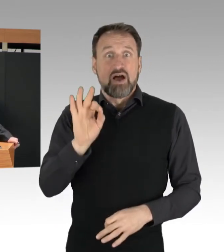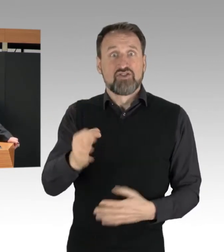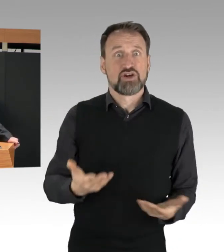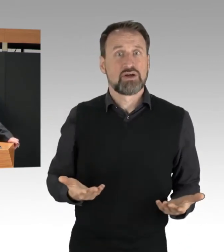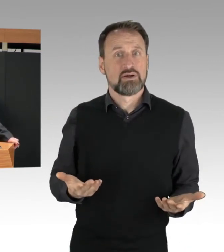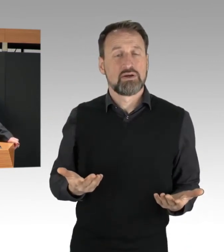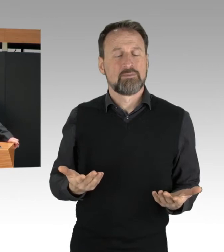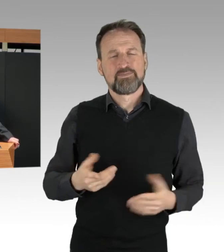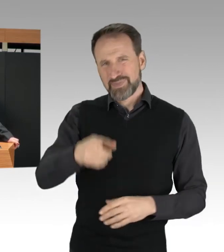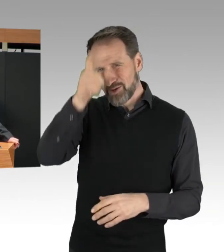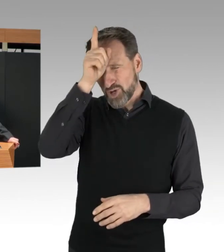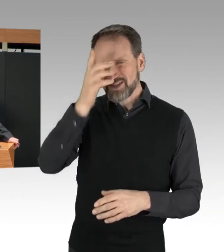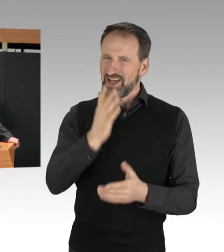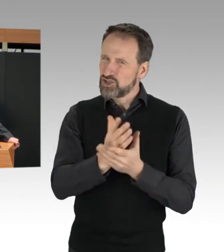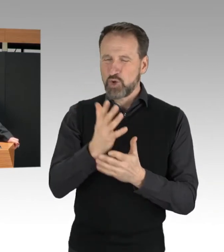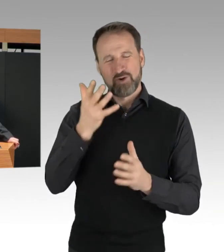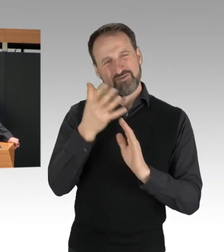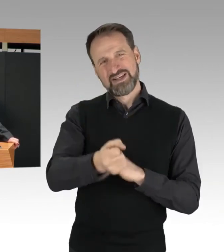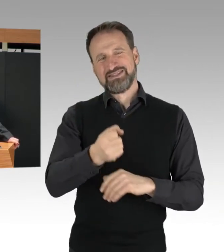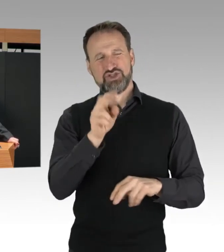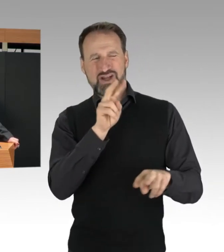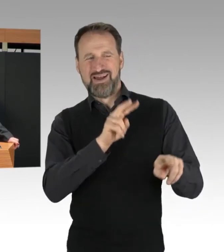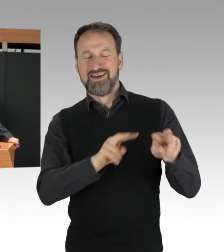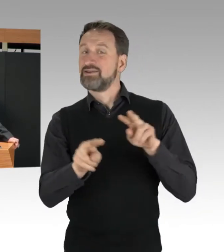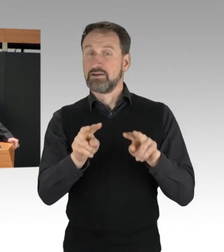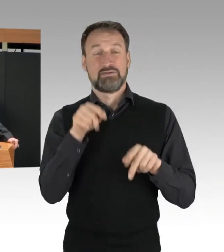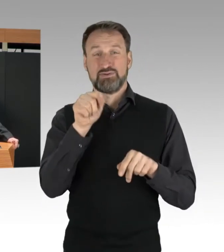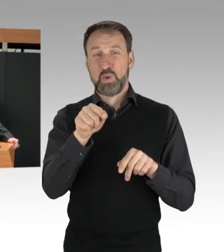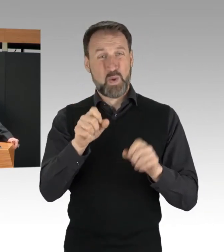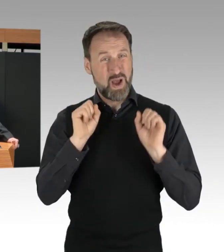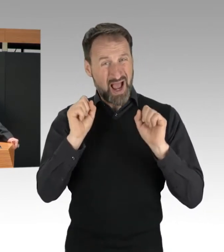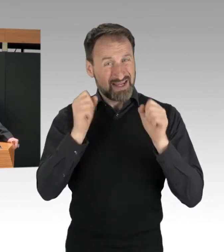dass die Aktionen nicht oder erst wenige Minuten vorher